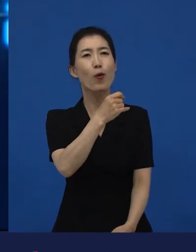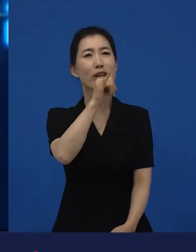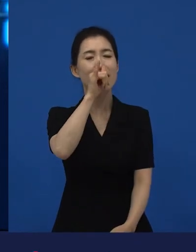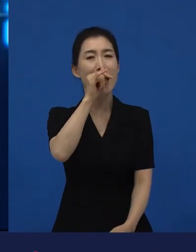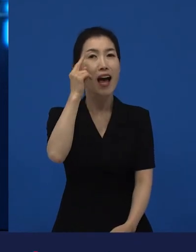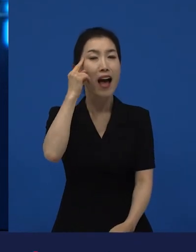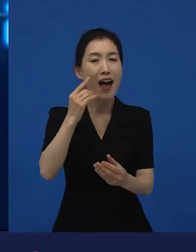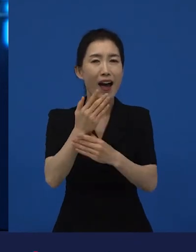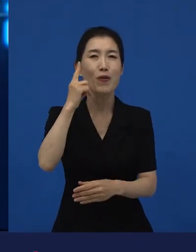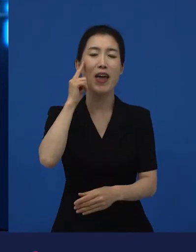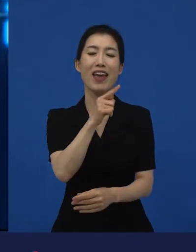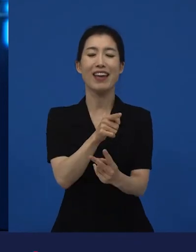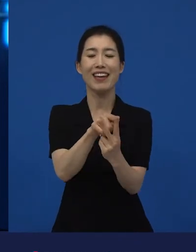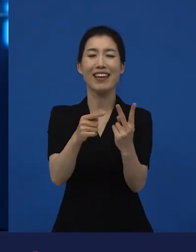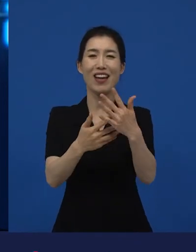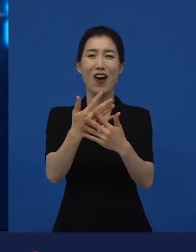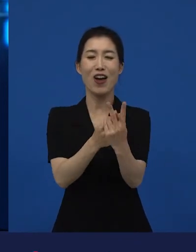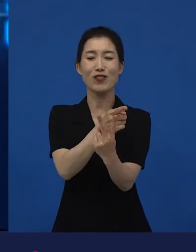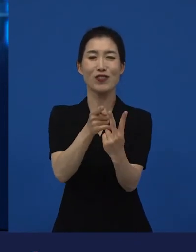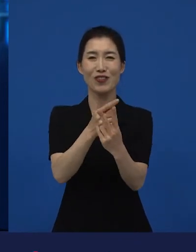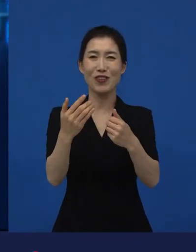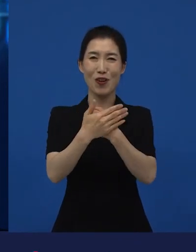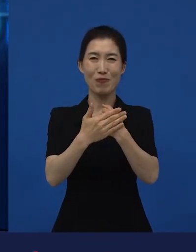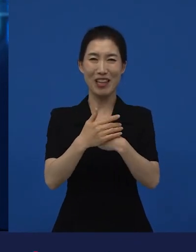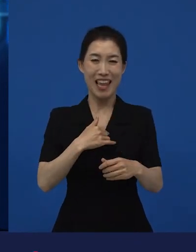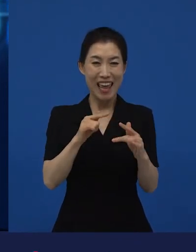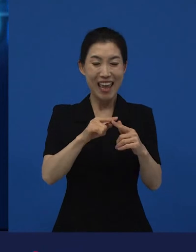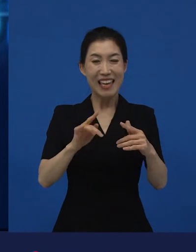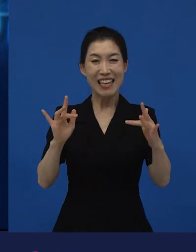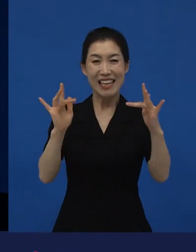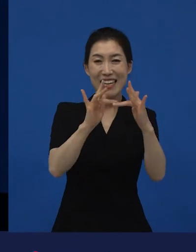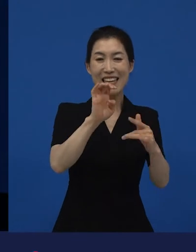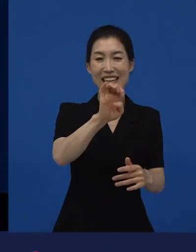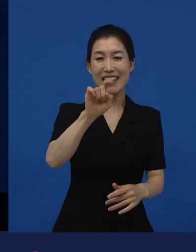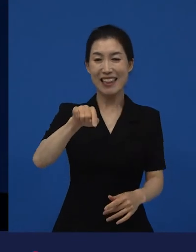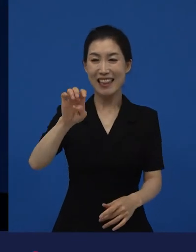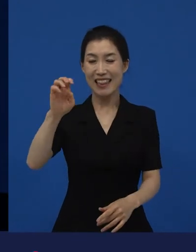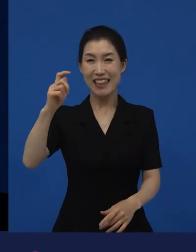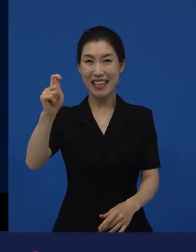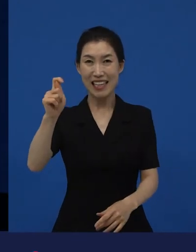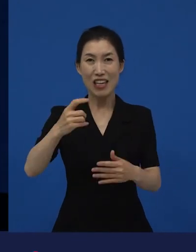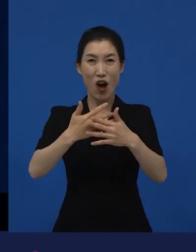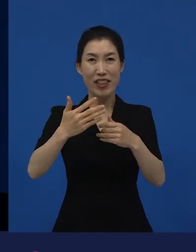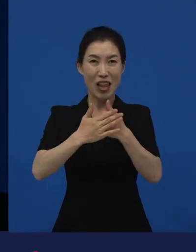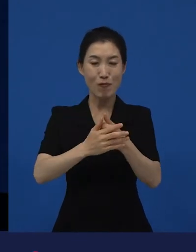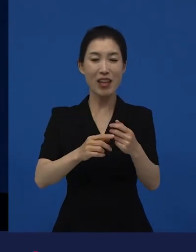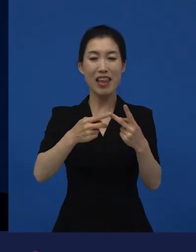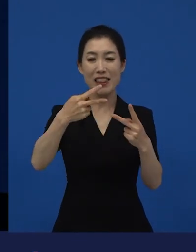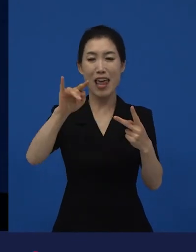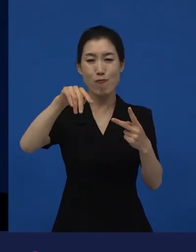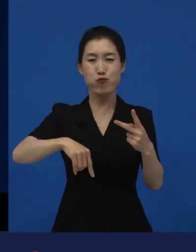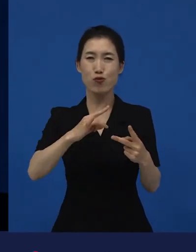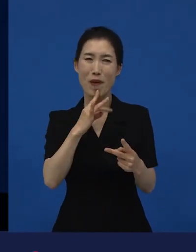물론 제가 만 좋아한다든가 를 좋아한다든가 이런 얘기가 아니라, 저에게 전환점을 줬던 영화들 중 하나다.